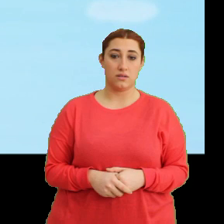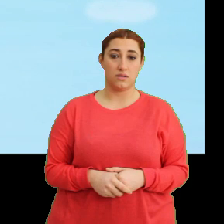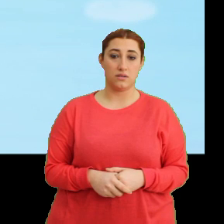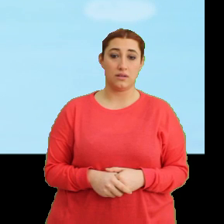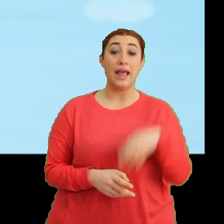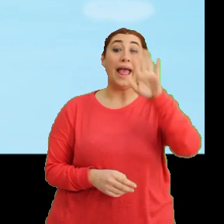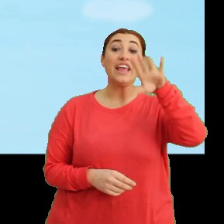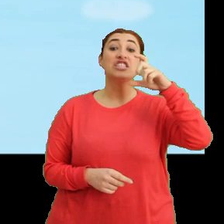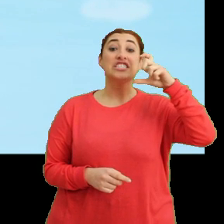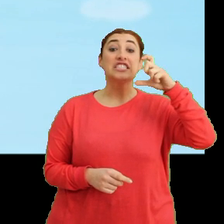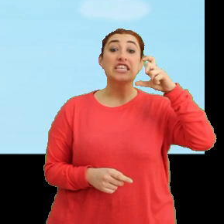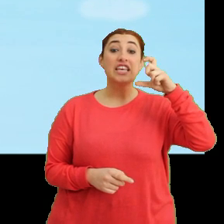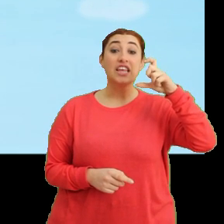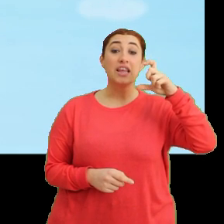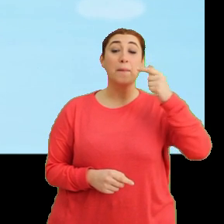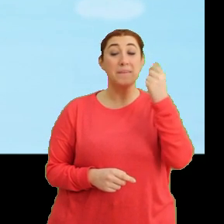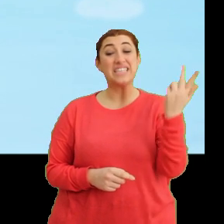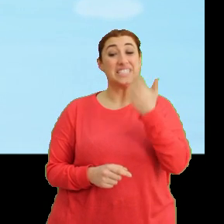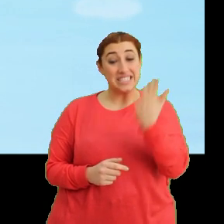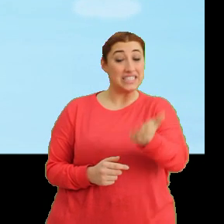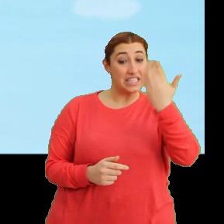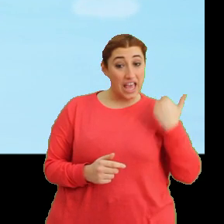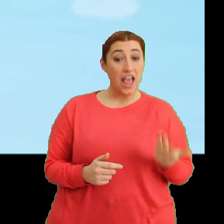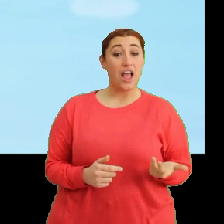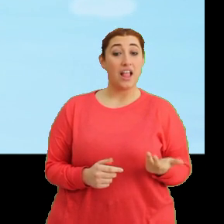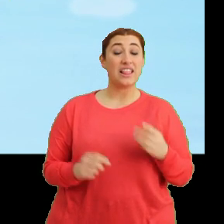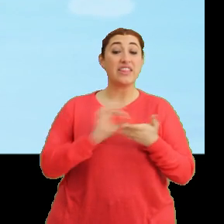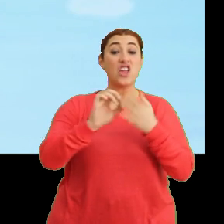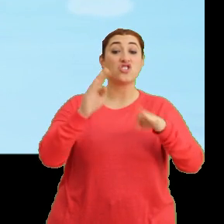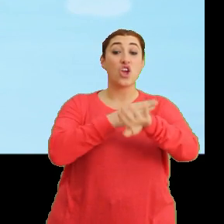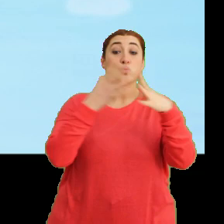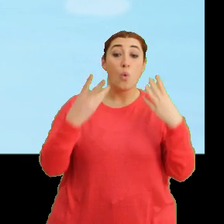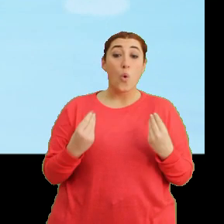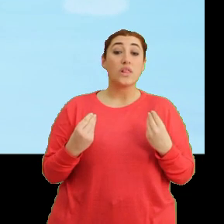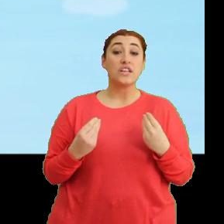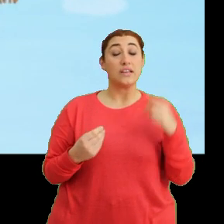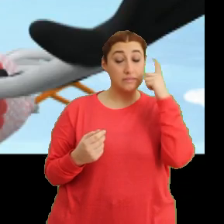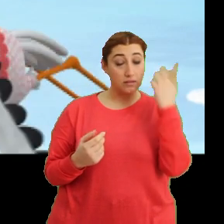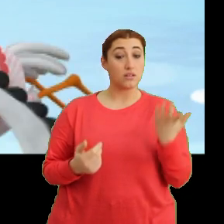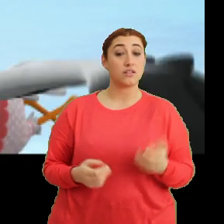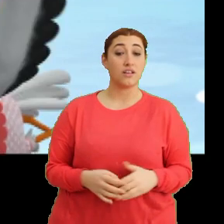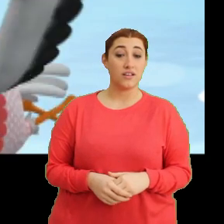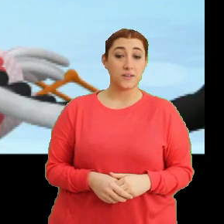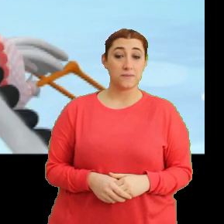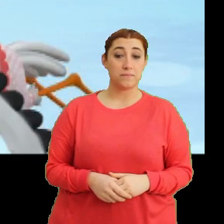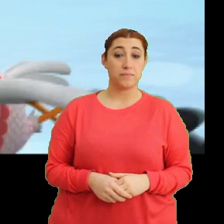Hey Ciciki. Biraz daha hızlı uç. Derse gecikiyoruz. Tak tak. Ha.